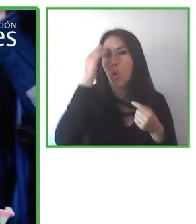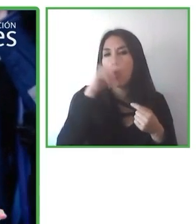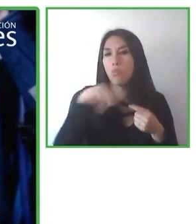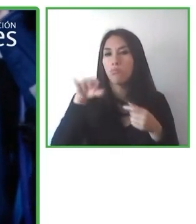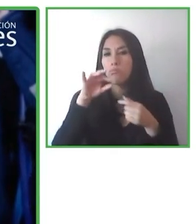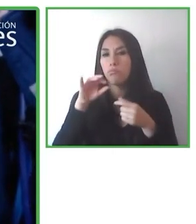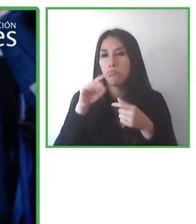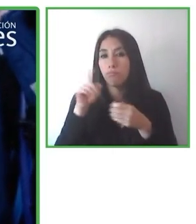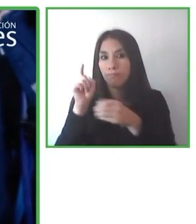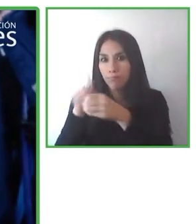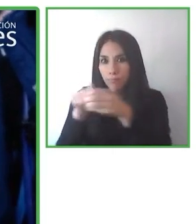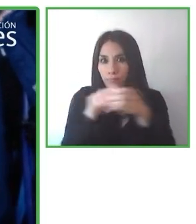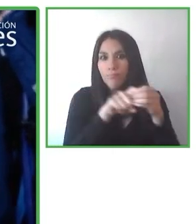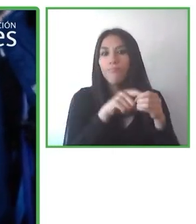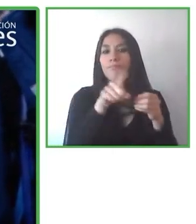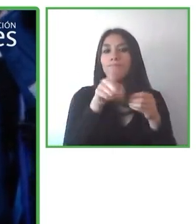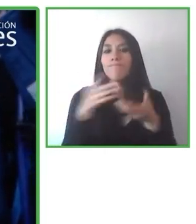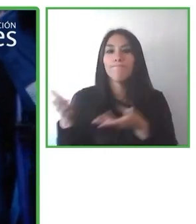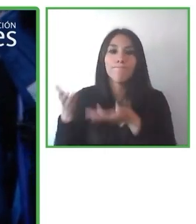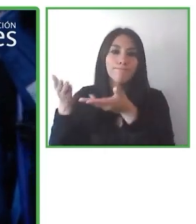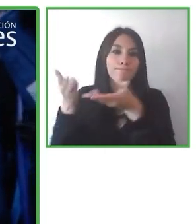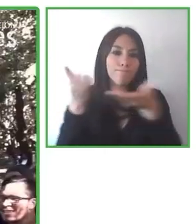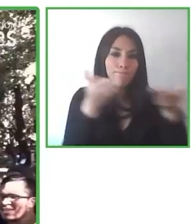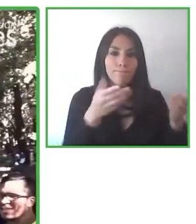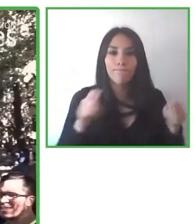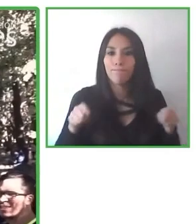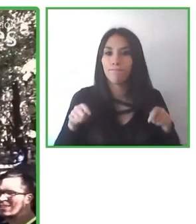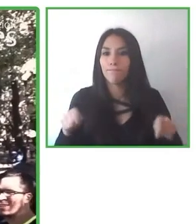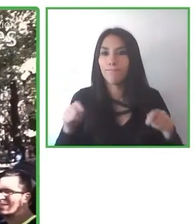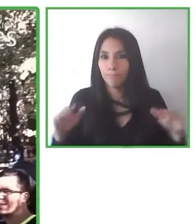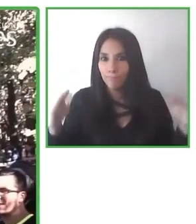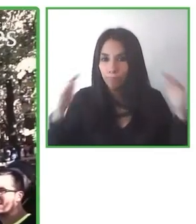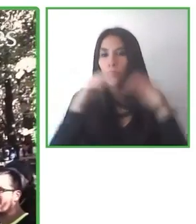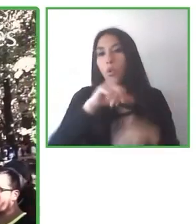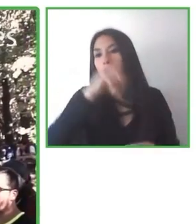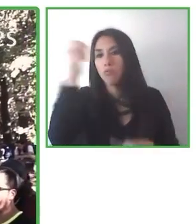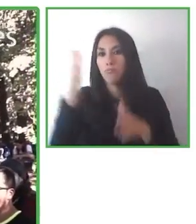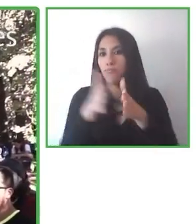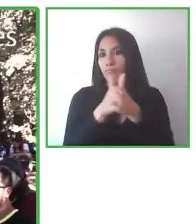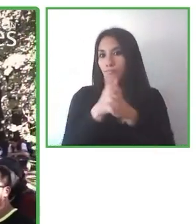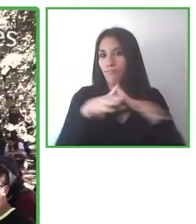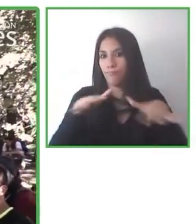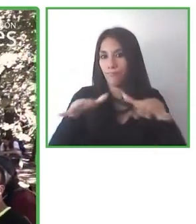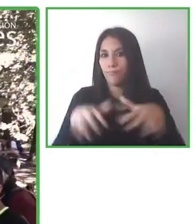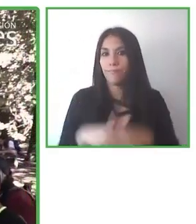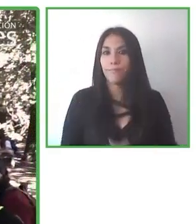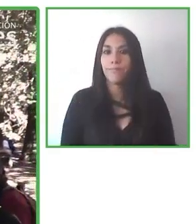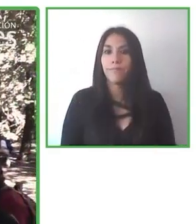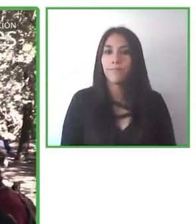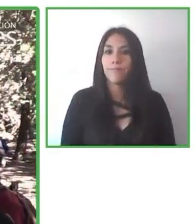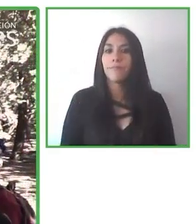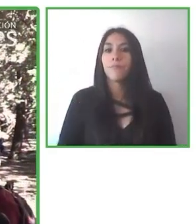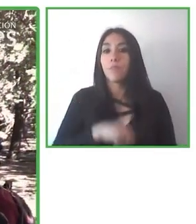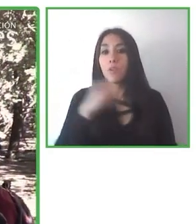Incluso en 2020 encontramos nuevos socios para buscar nuevas rutas de destino y hemos